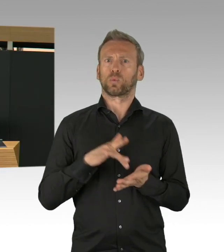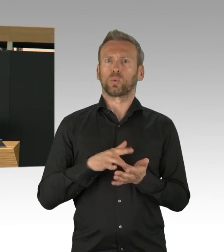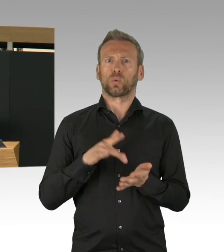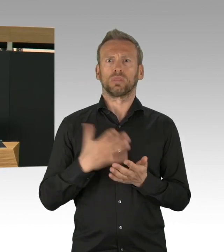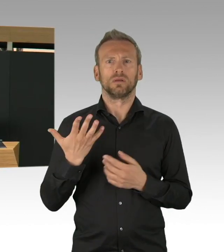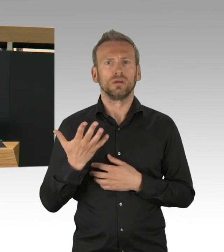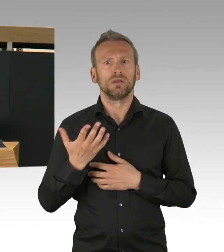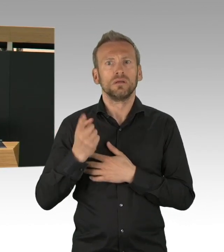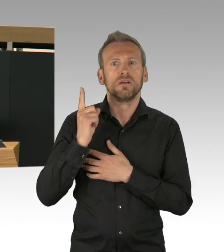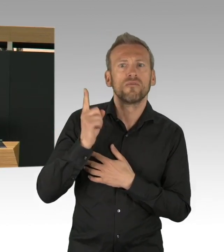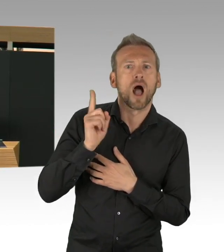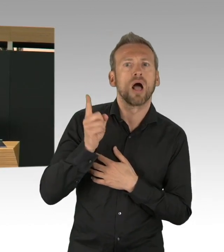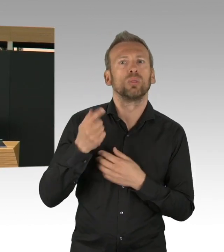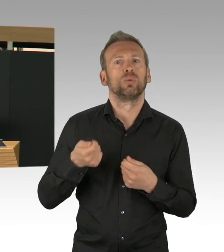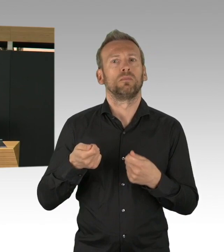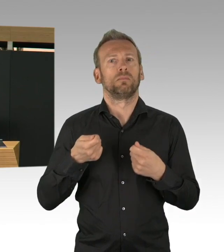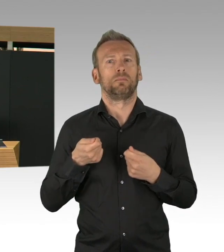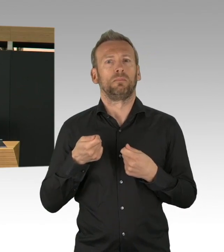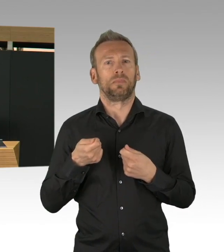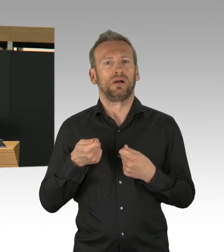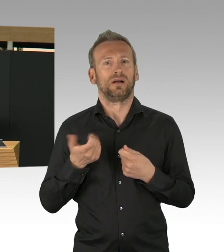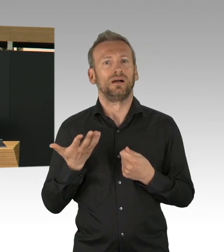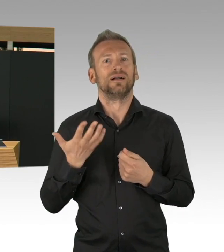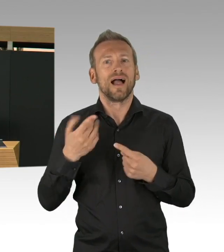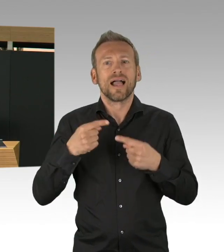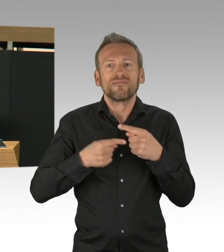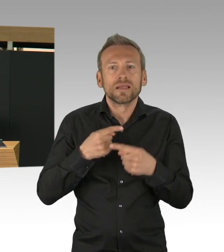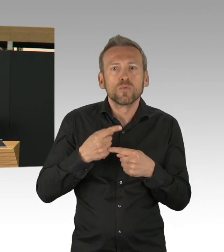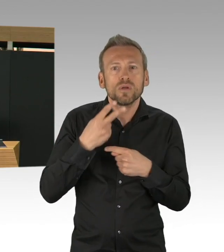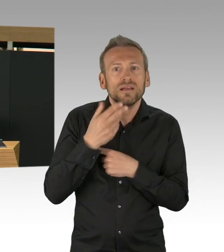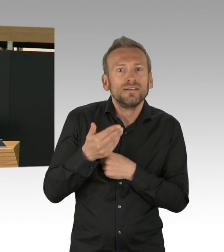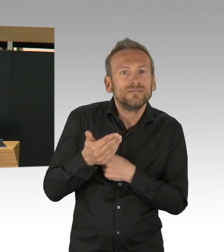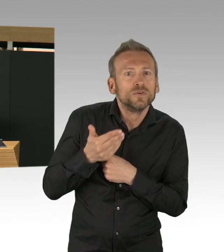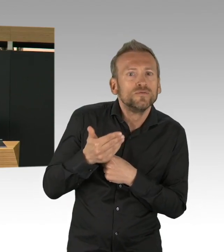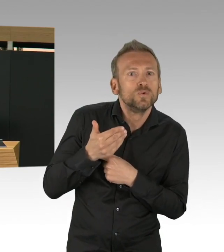und dass die Versorgung insgesamt dadurch gefährdet wird. Das sind alles Entwicklungen, die wir mit Sorge betrachten